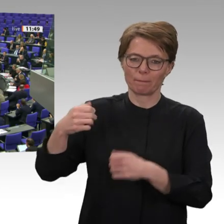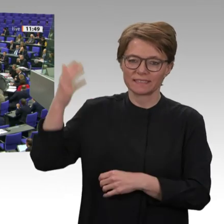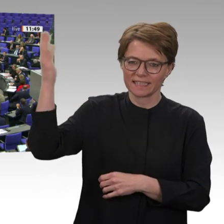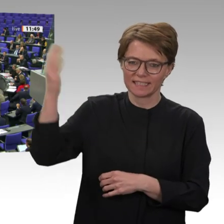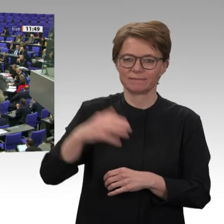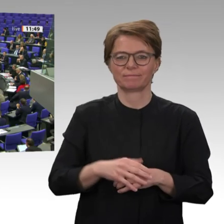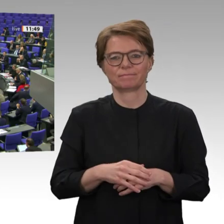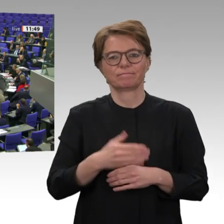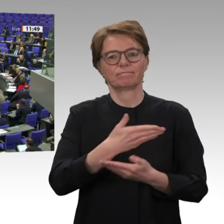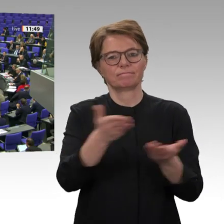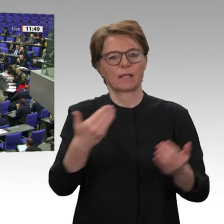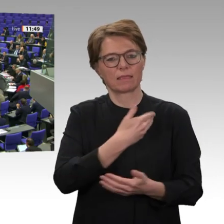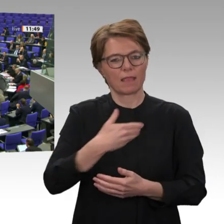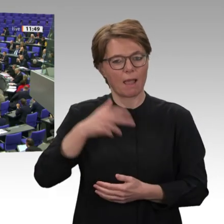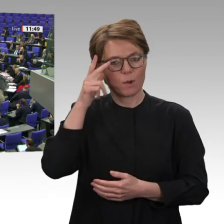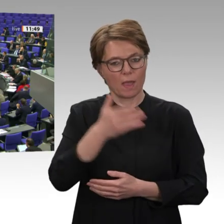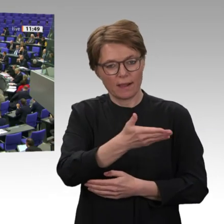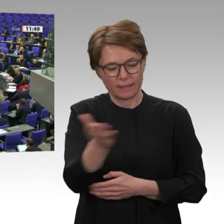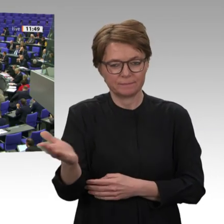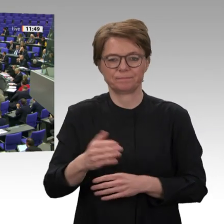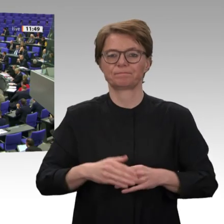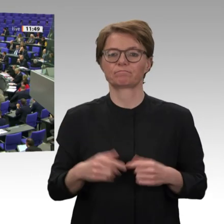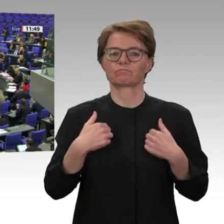Gruppe Sudan Uprising.